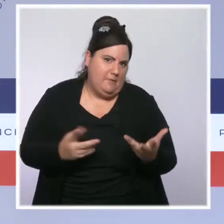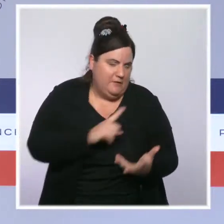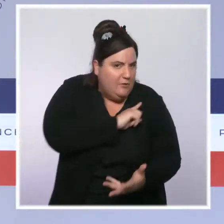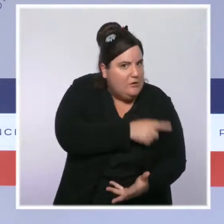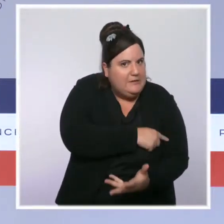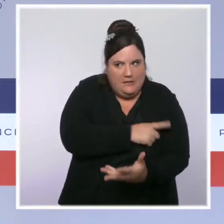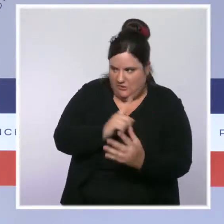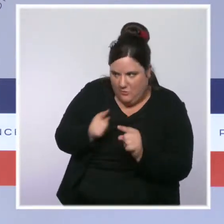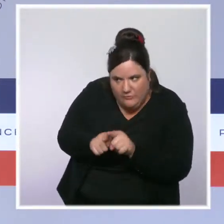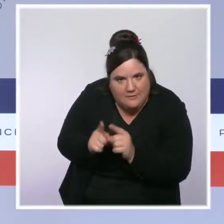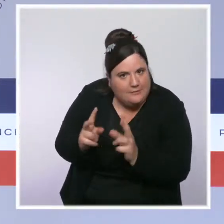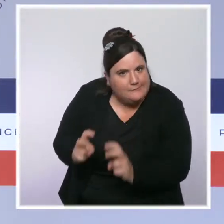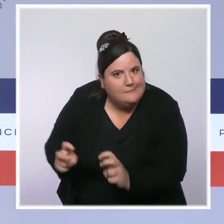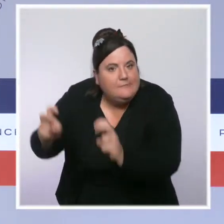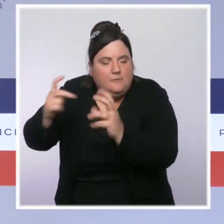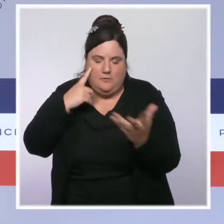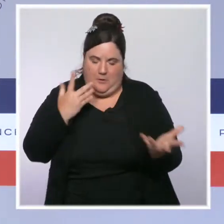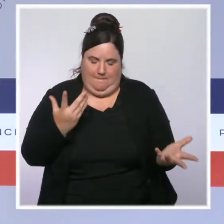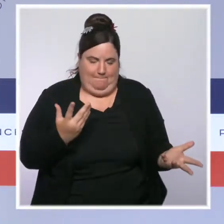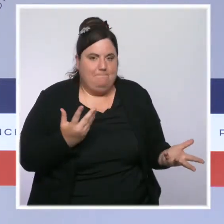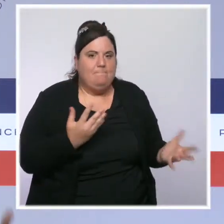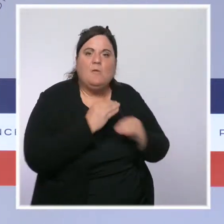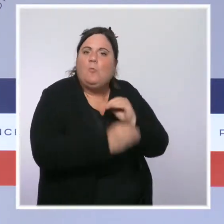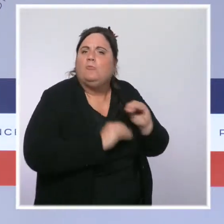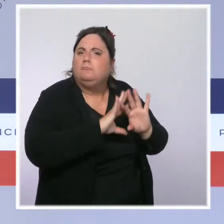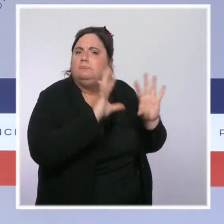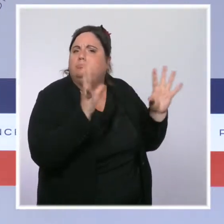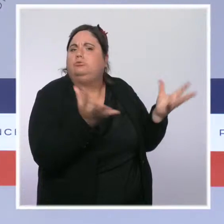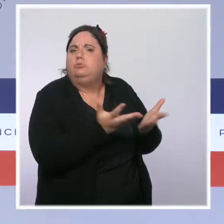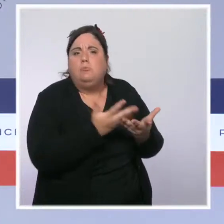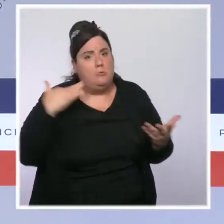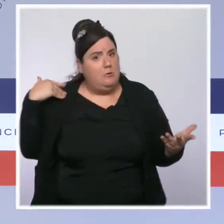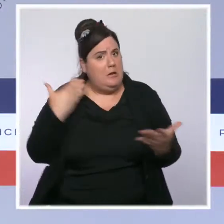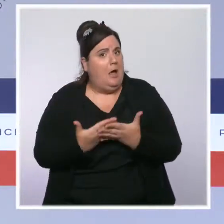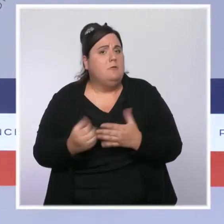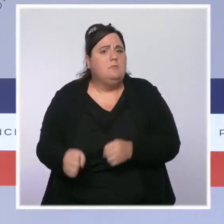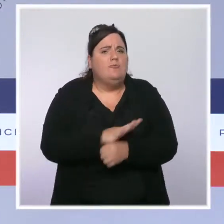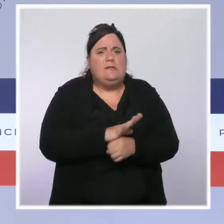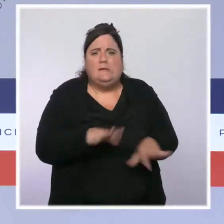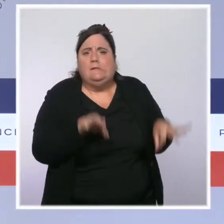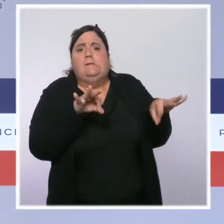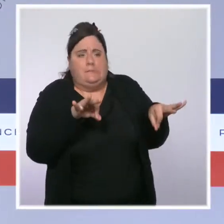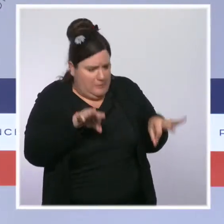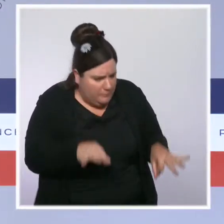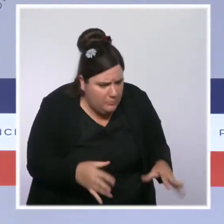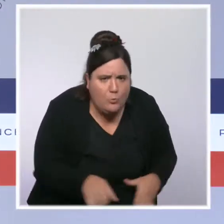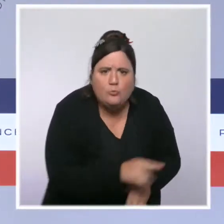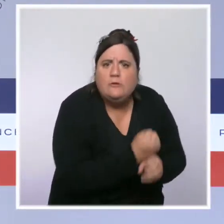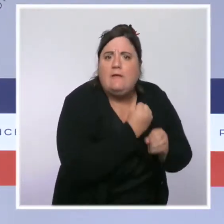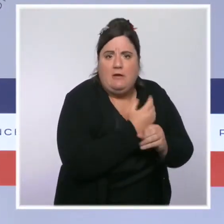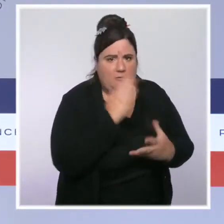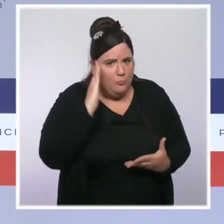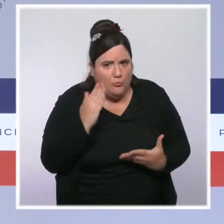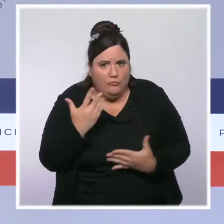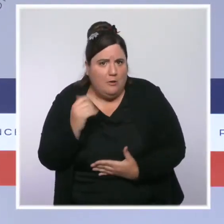nous constatons partout dans le monde et donc d'une demande très forte, notamment en termes de matières premières et d'énergie. Il y a donc, vous le savez, dans le cas d'une augmentation